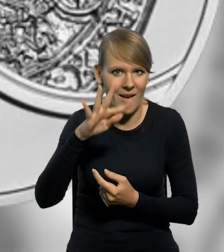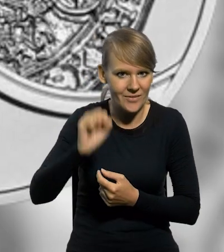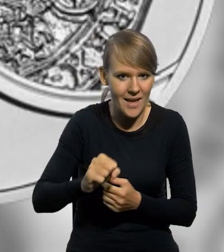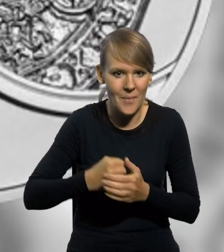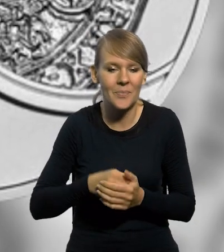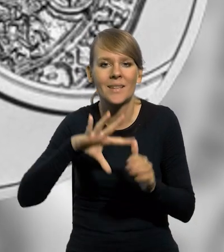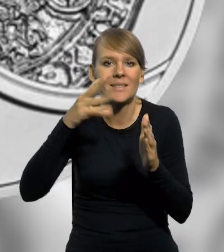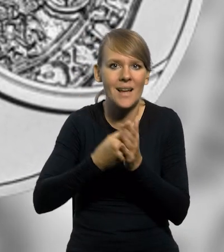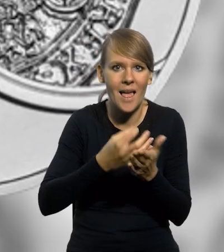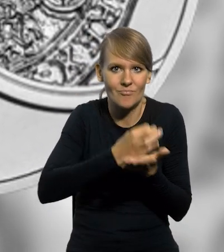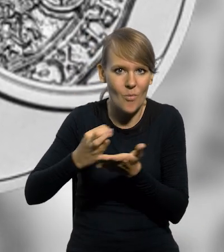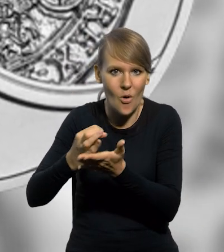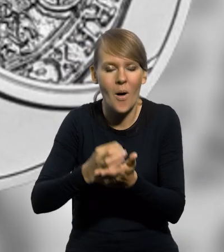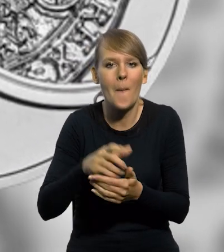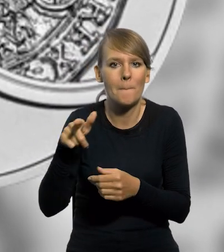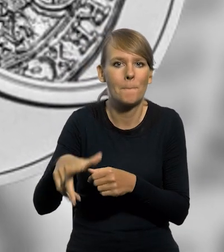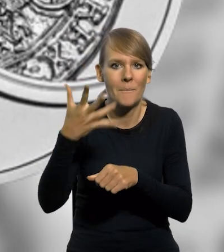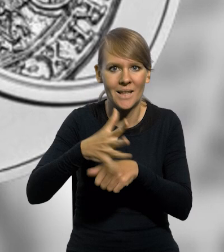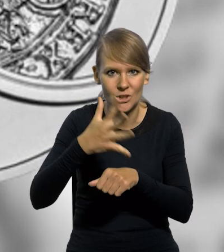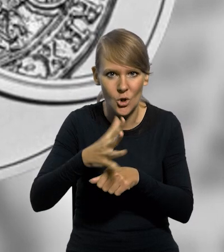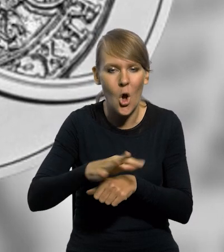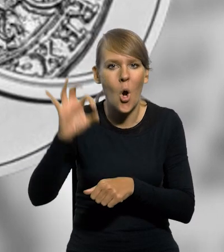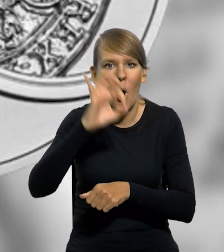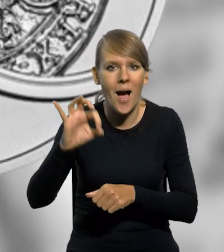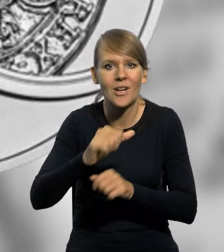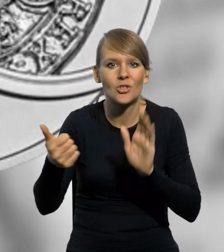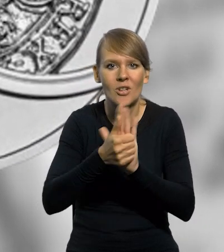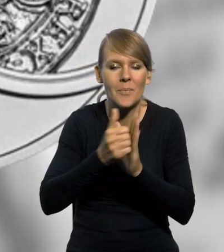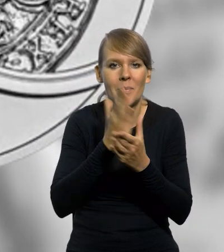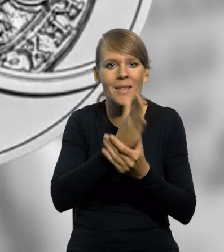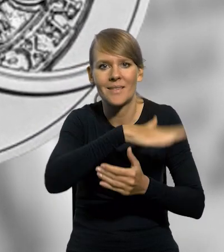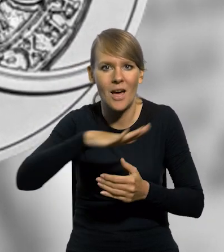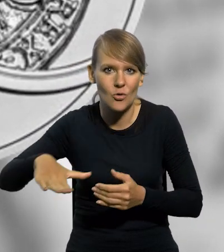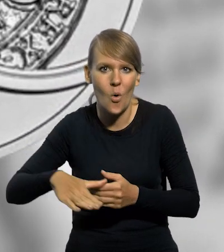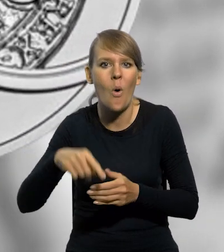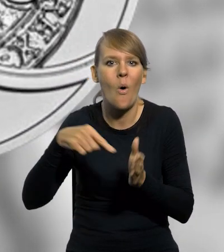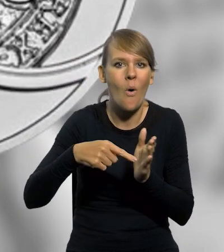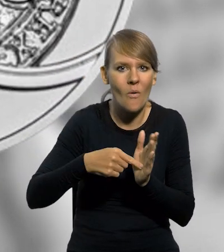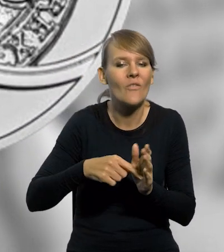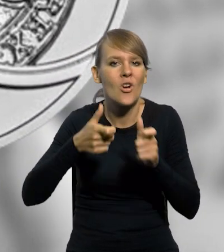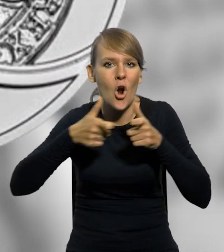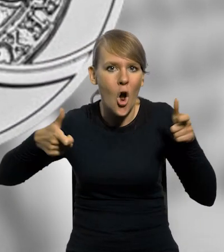Srebrna moneta kolekcjonerska o nominale 50 złotych z okazji 16. Międzynarodowego Kongresu Numizmatycznego,